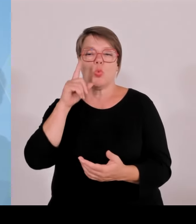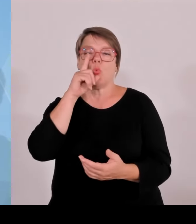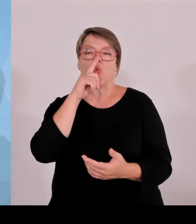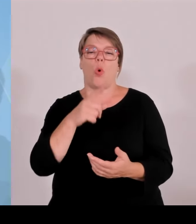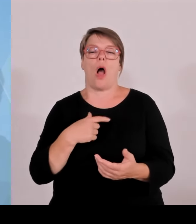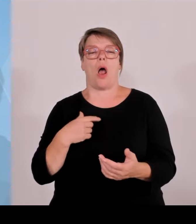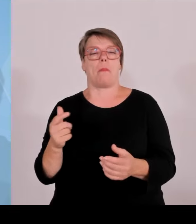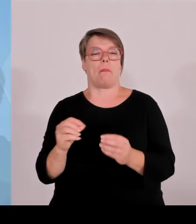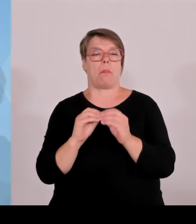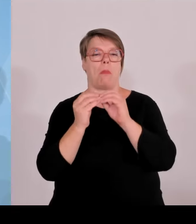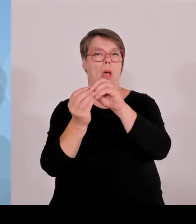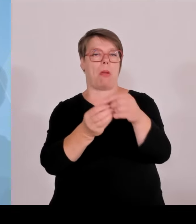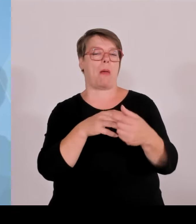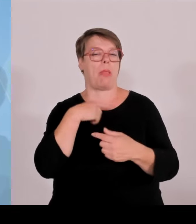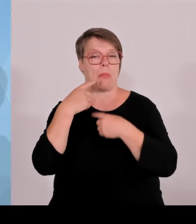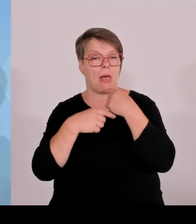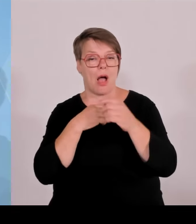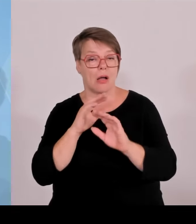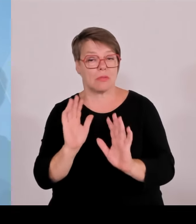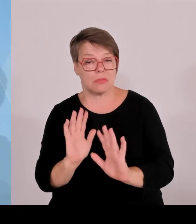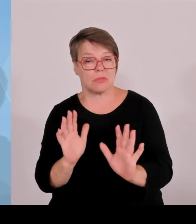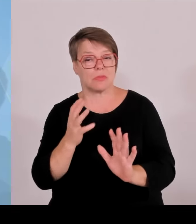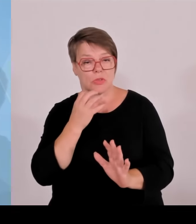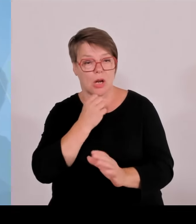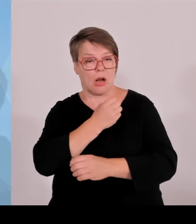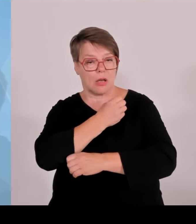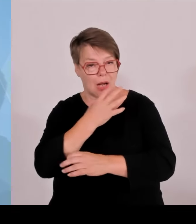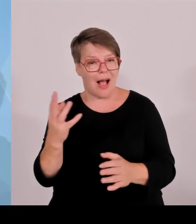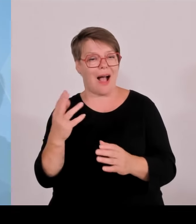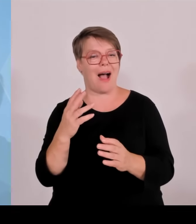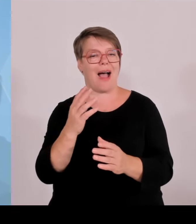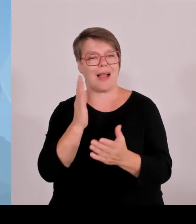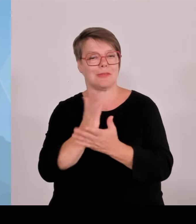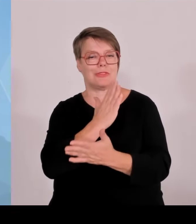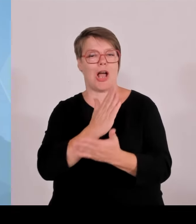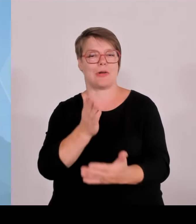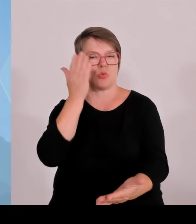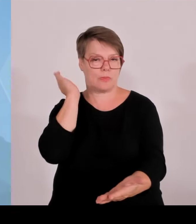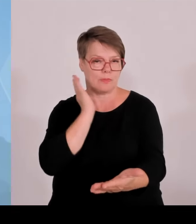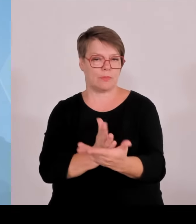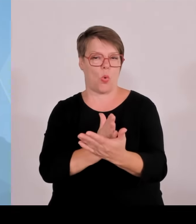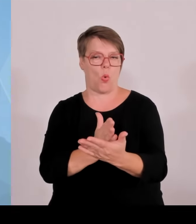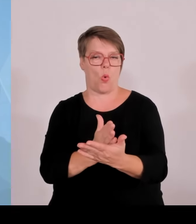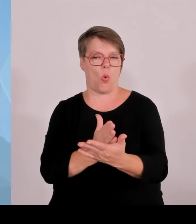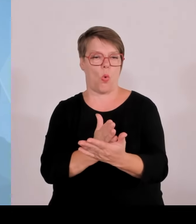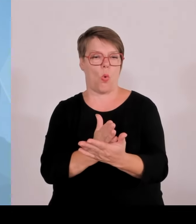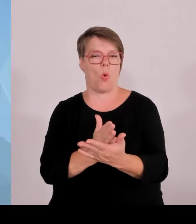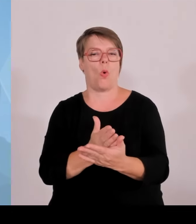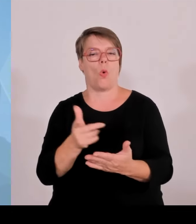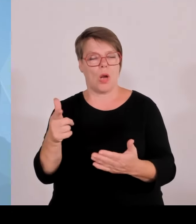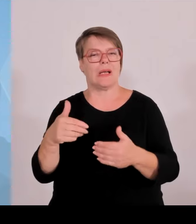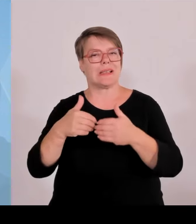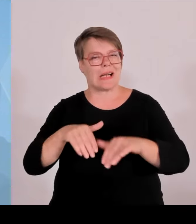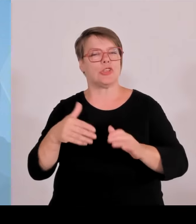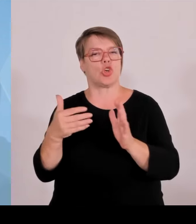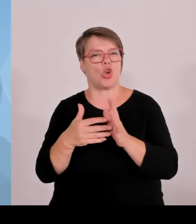verklausuliert zum Ausdruck zu bringen, sondern einfach einmal da eine klare Richtungsentscheidung zu treffen,